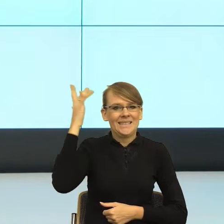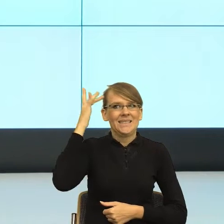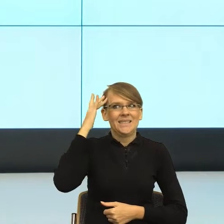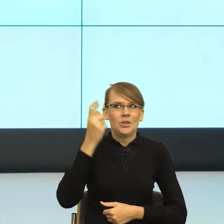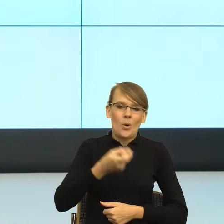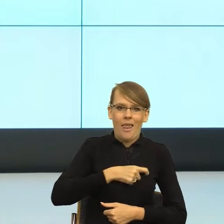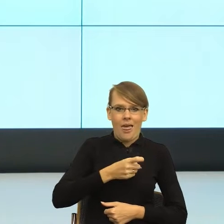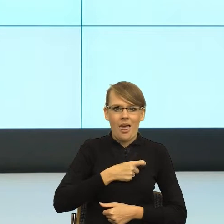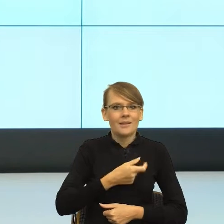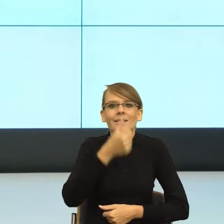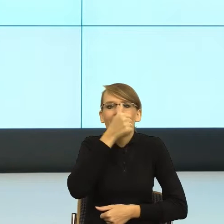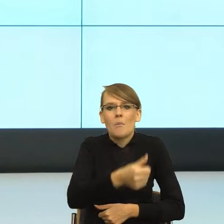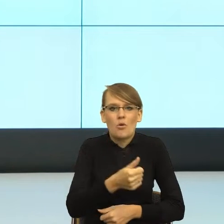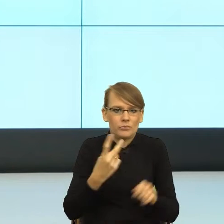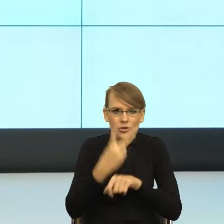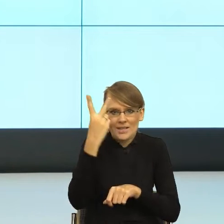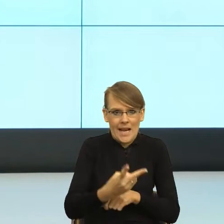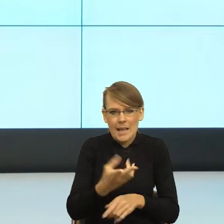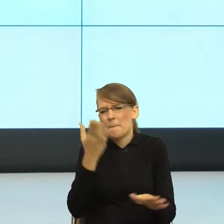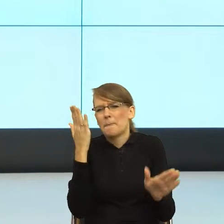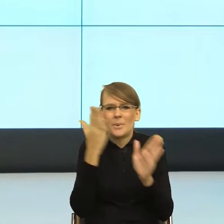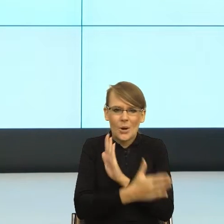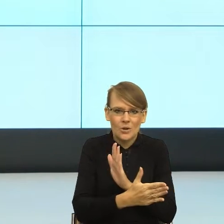bo też chodzi o to, żeby urząd sobie nie związał rąk, po prostu.